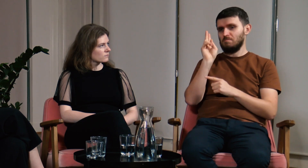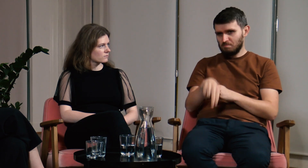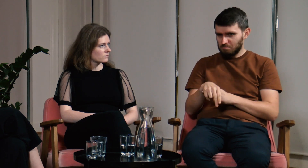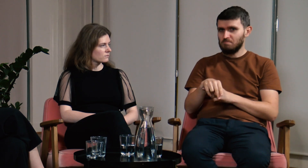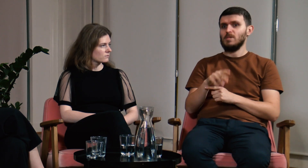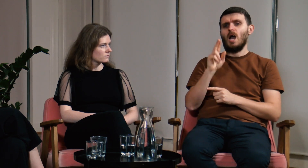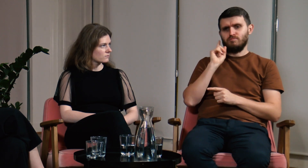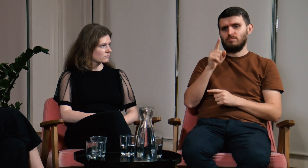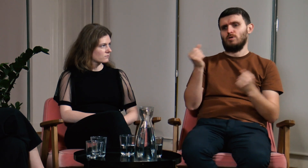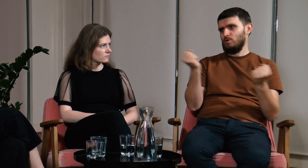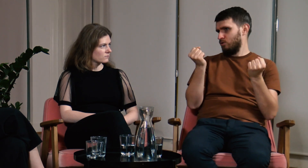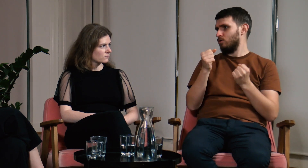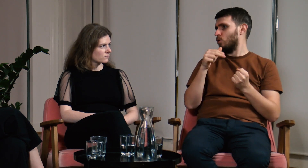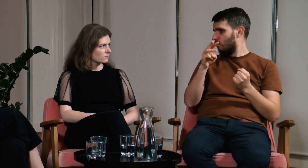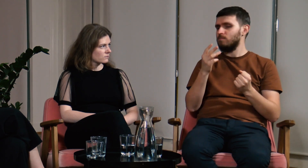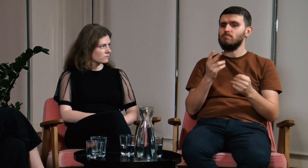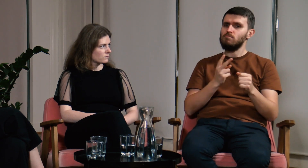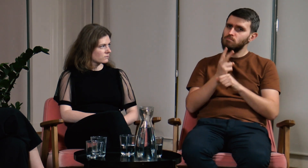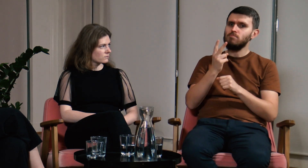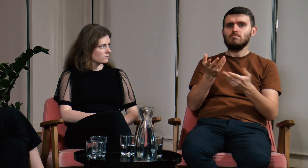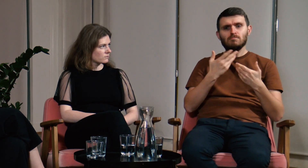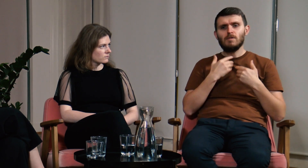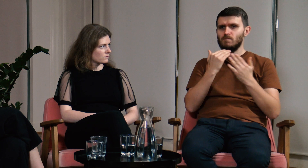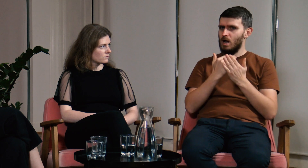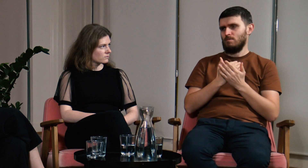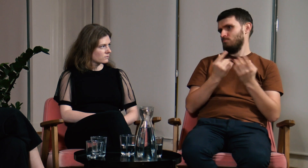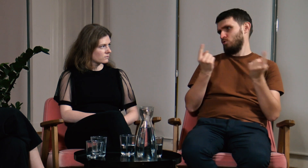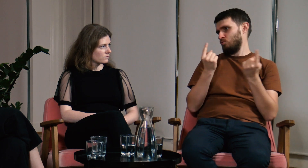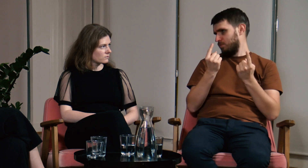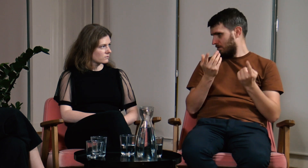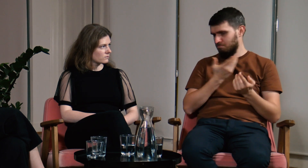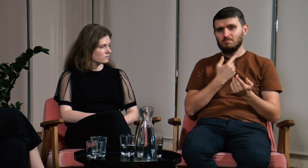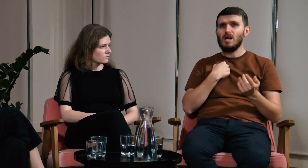Zdecydowałem się na te studia i potwierdzam. Uniwersytet Warszawski zapewnia świetne warunki.